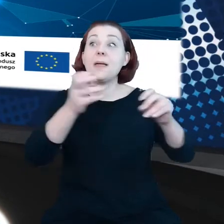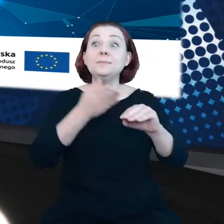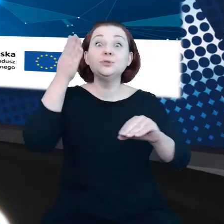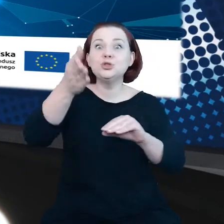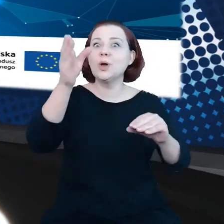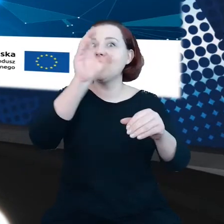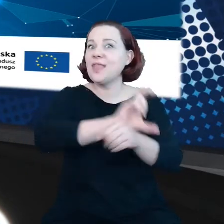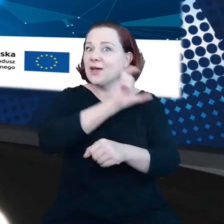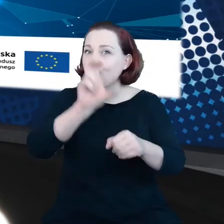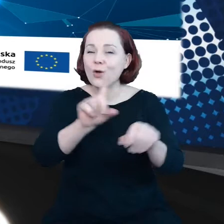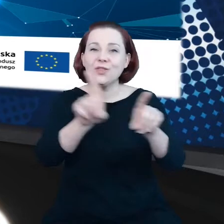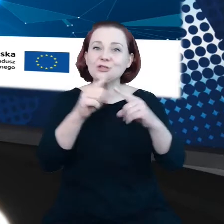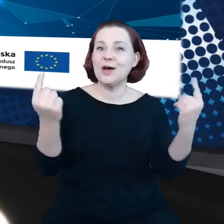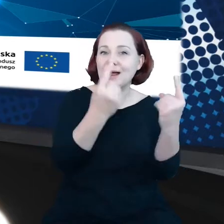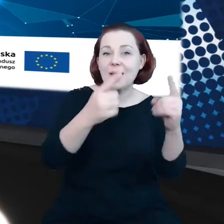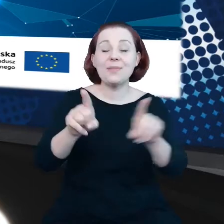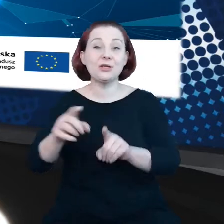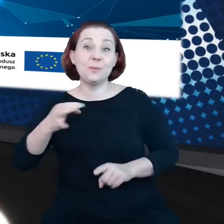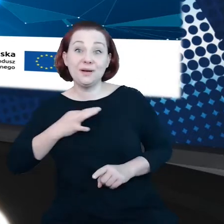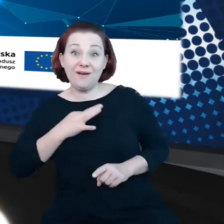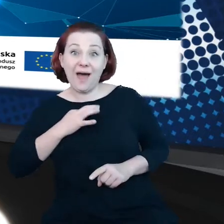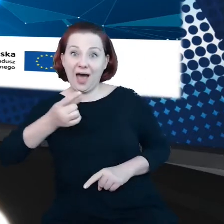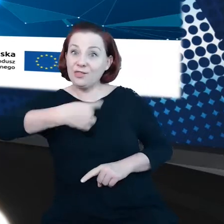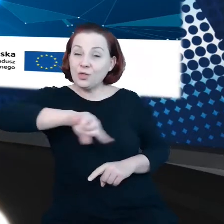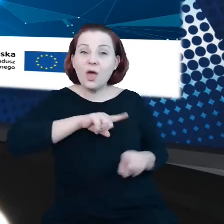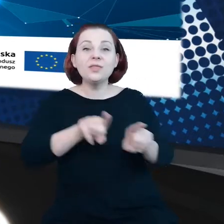reklamowych i prywatności, a także pomagał koordynować wdrażanie